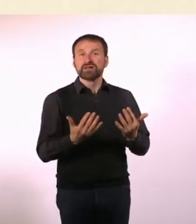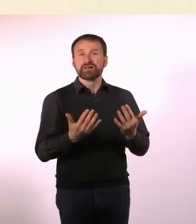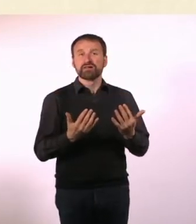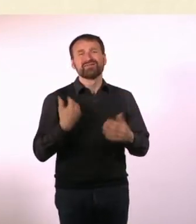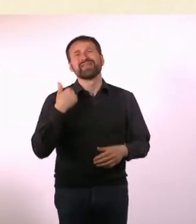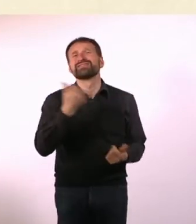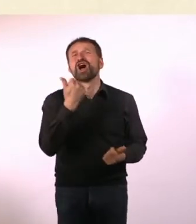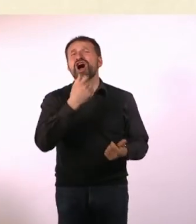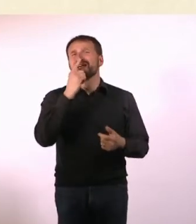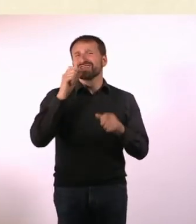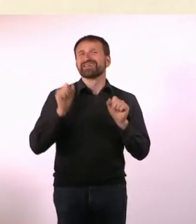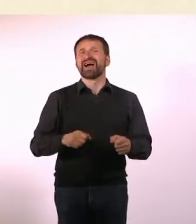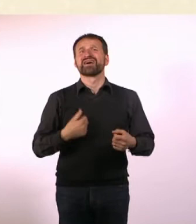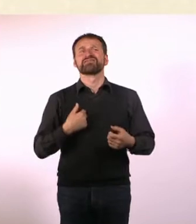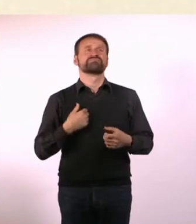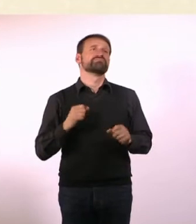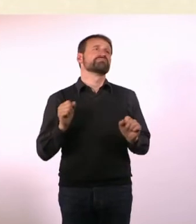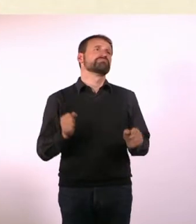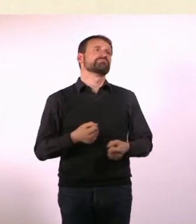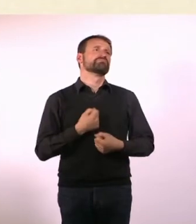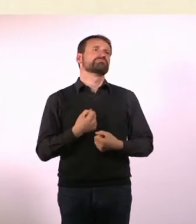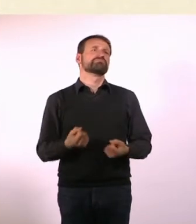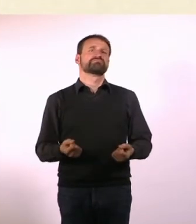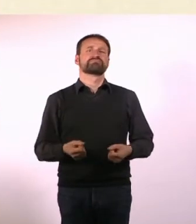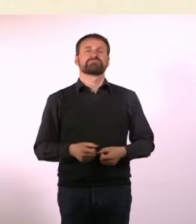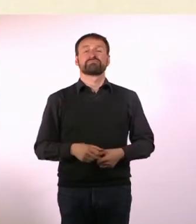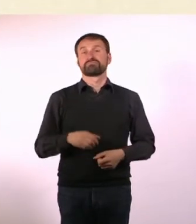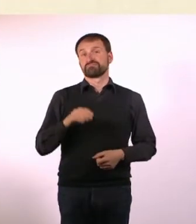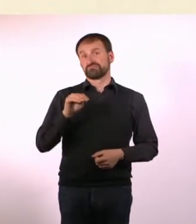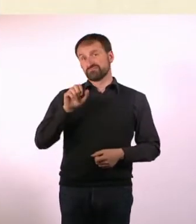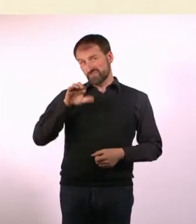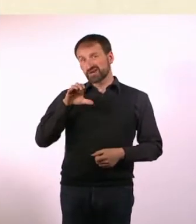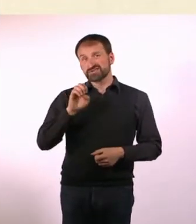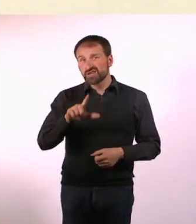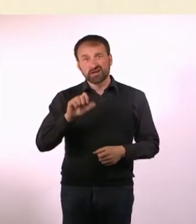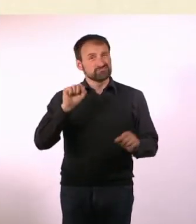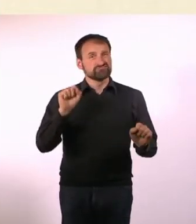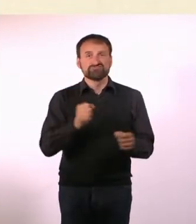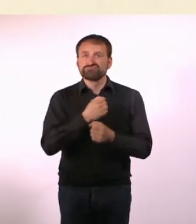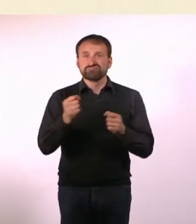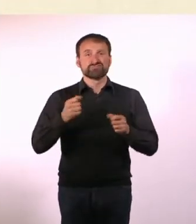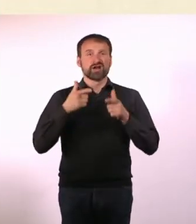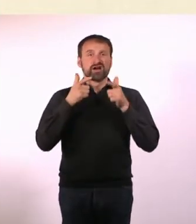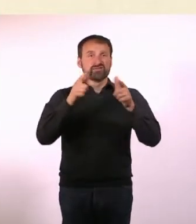* Marcel kann keine Fahrpläne auswendig, das bedeutet, dass er erst umständlich suchen muss, wie er an sein Ziel kommt.*